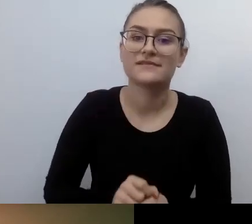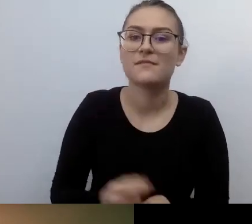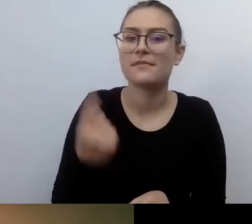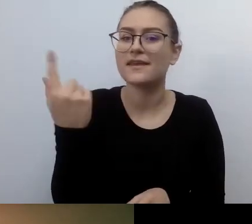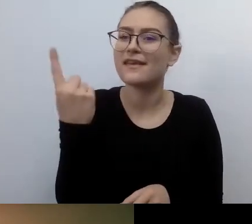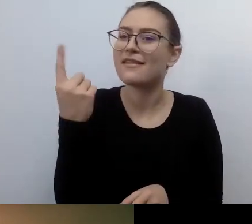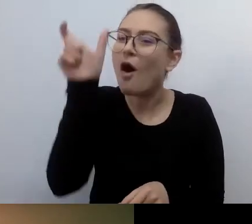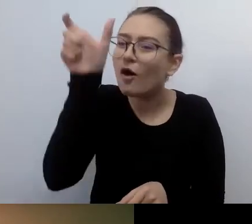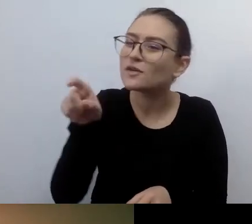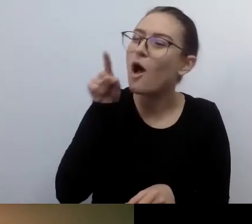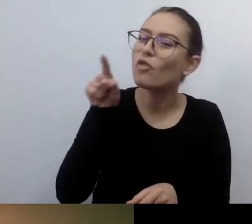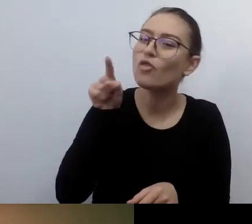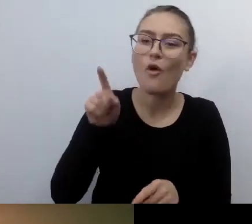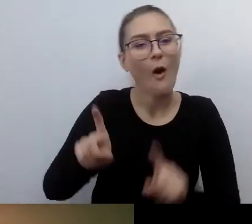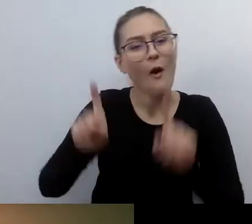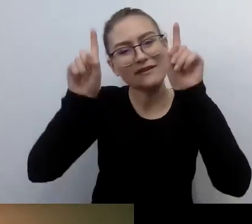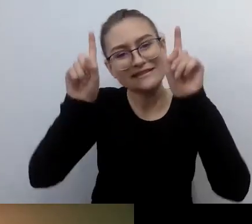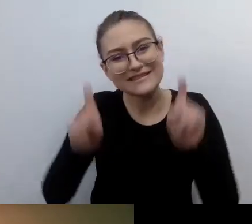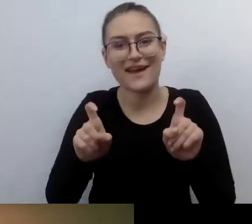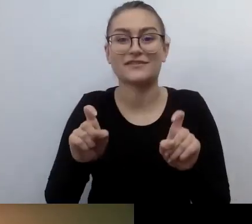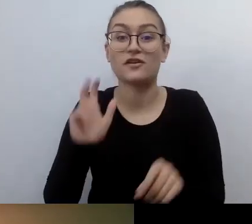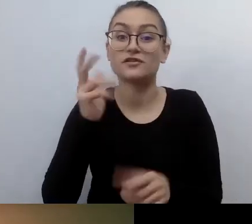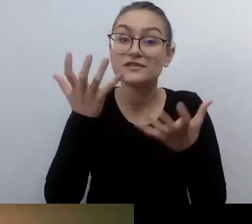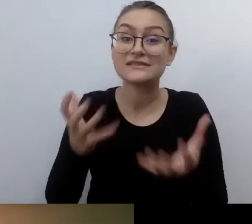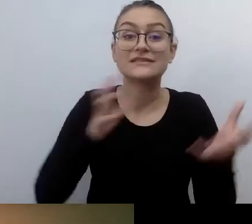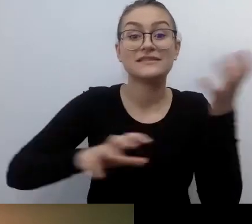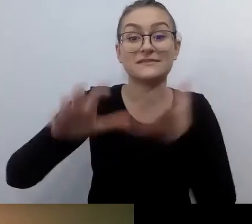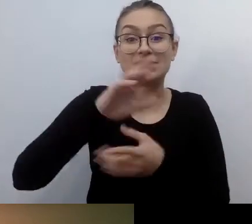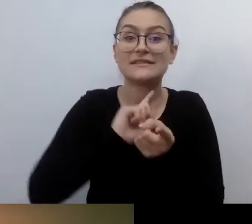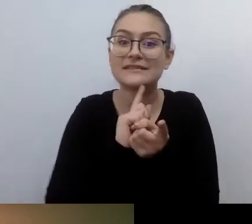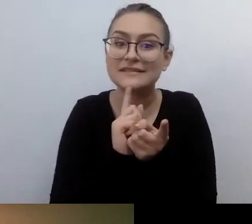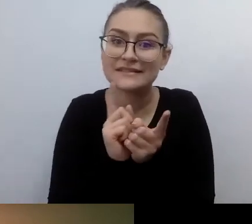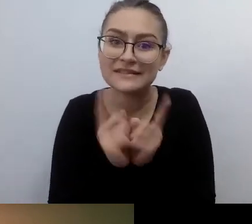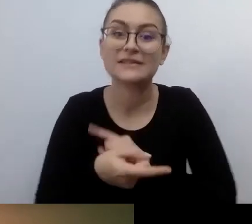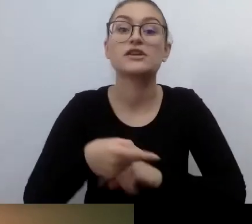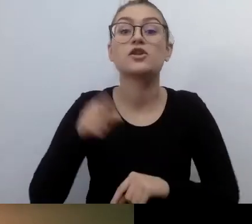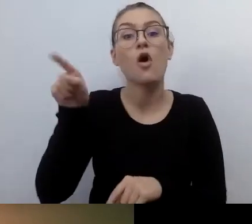to powinien zacząć zmieniać świat lokalnie, wokół siebie.